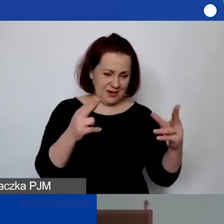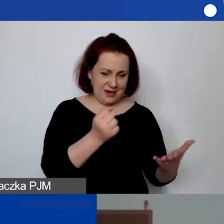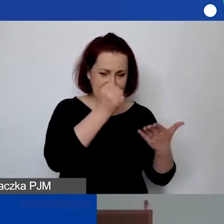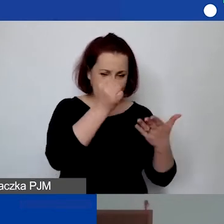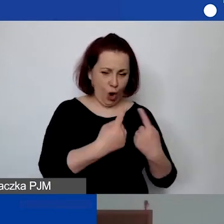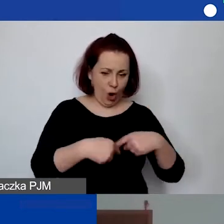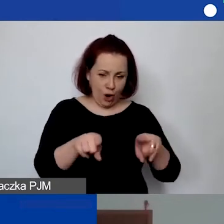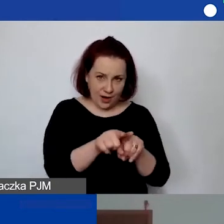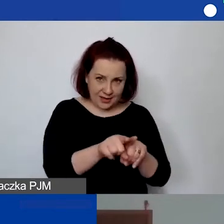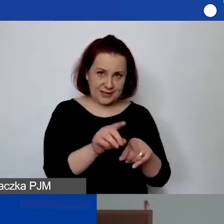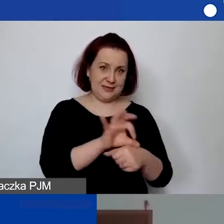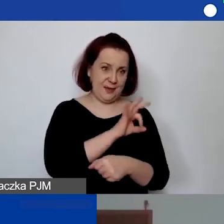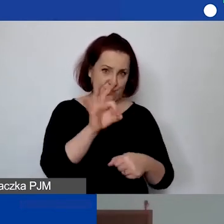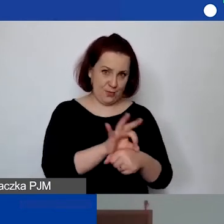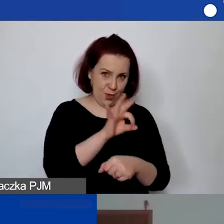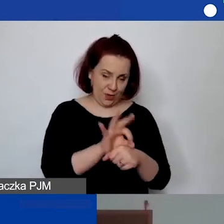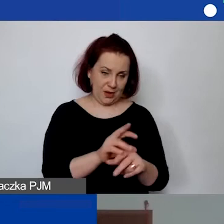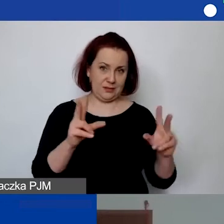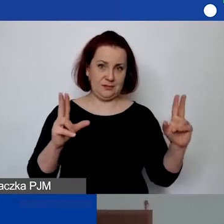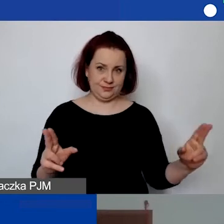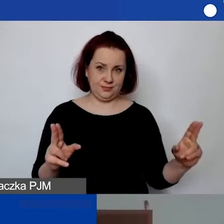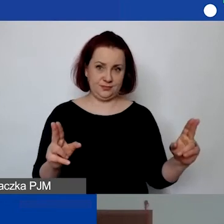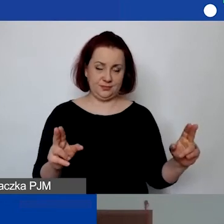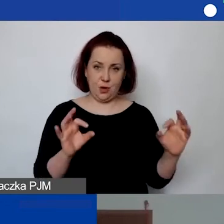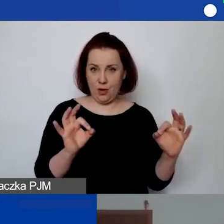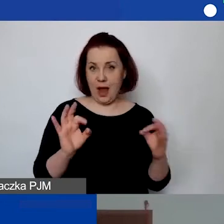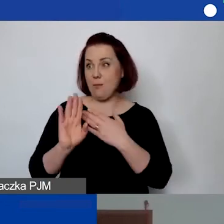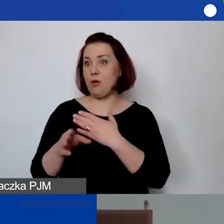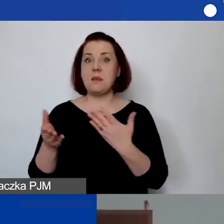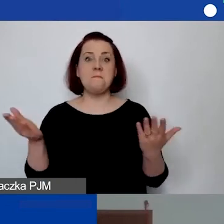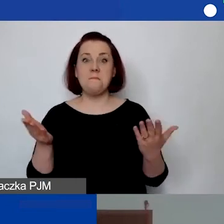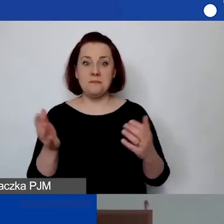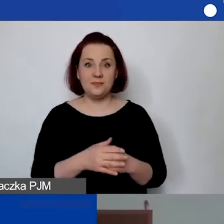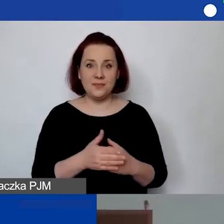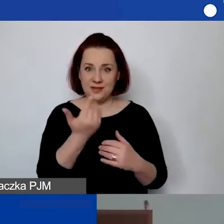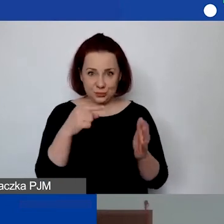To jest równoznaczne z okresem kwalifikowalności kosztów. Nie wiem, czy w ten sposób odpowiem.